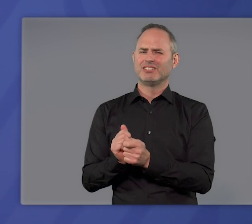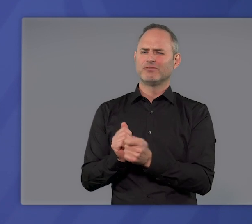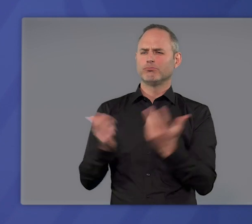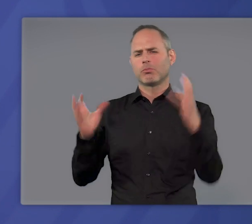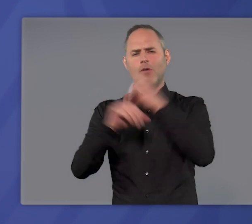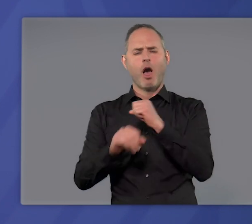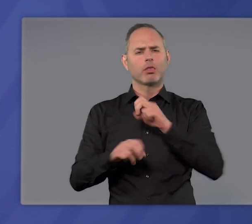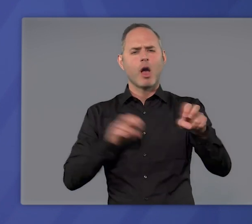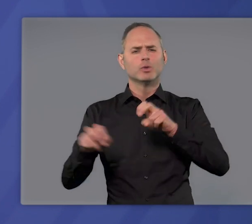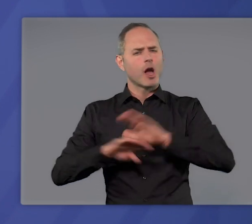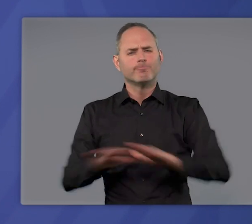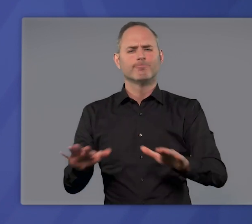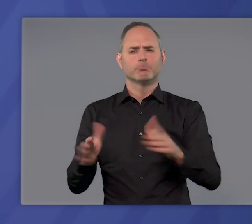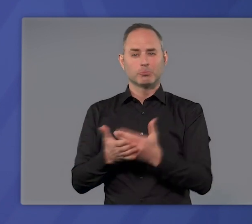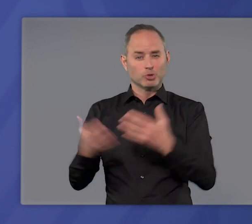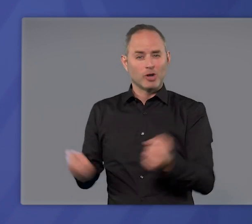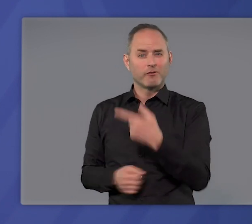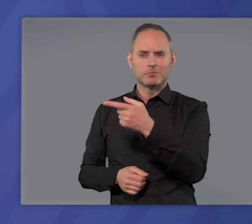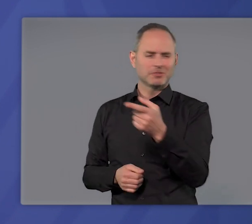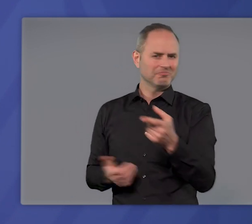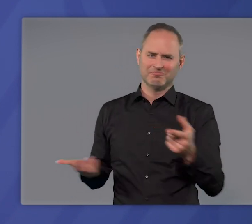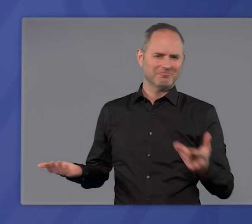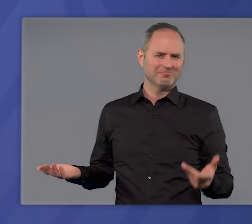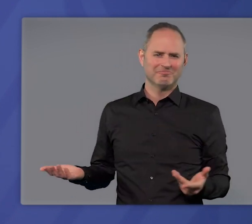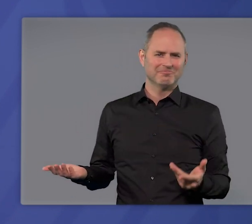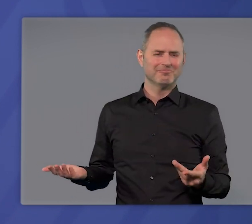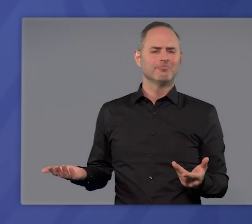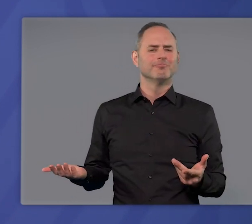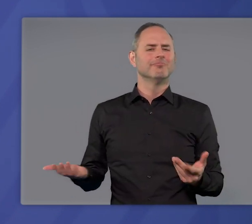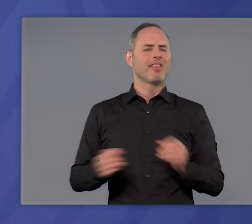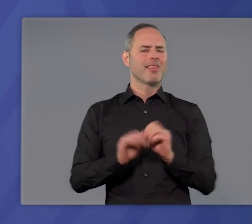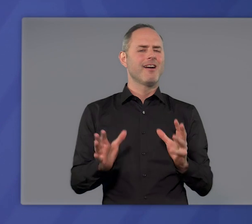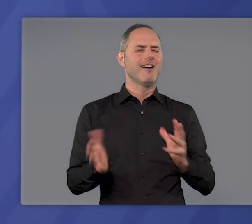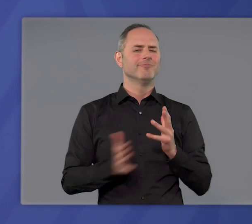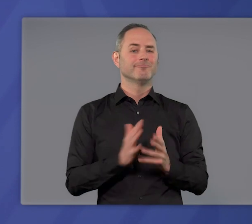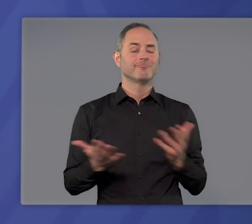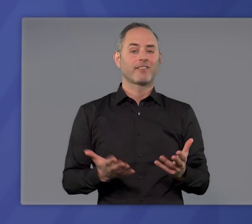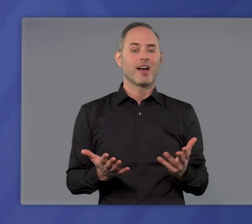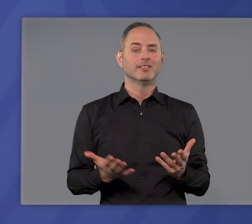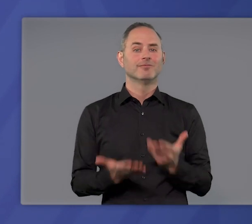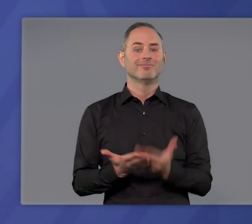wie nächtliche Ausgangsbeschränkungen geschafft. Einfach auf den Punkt gebracht heißt das: